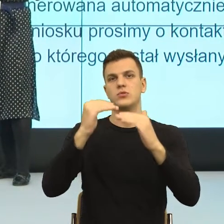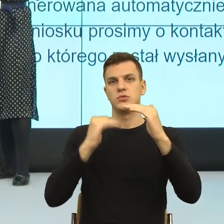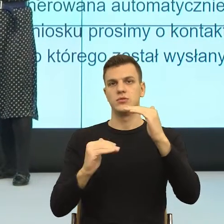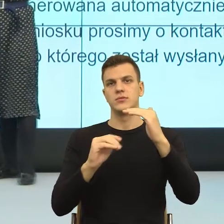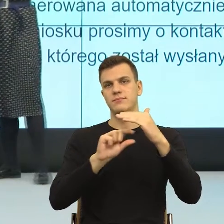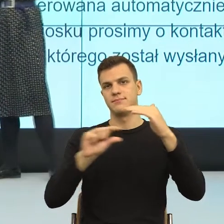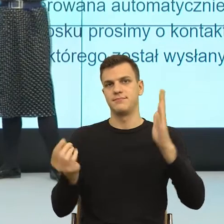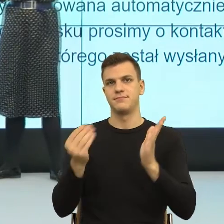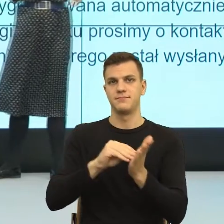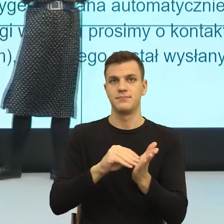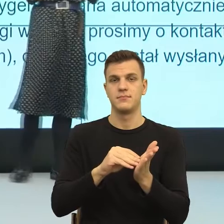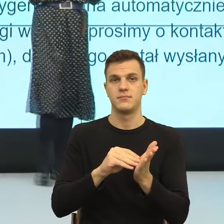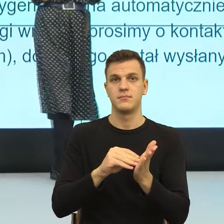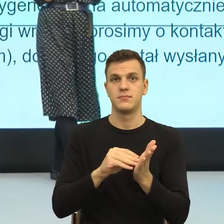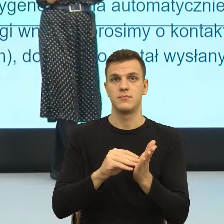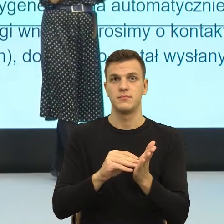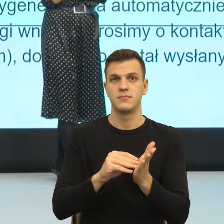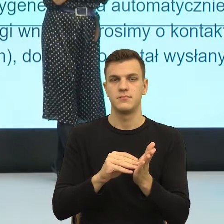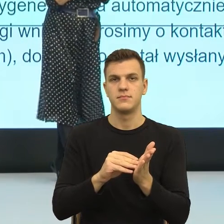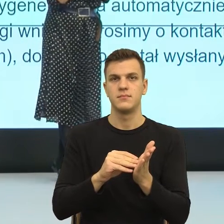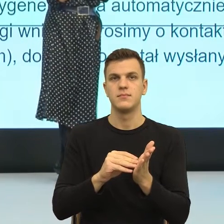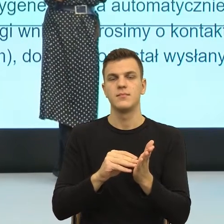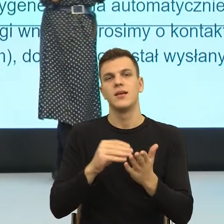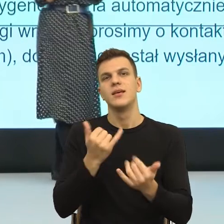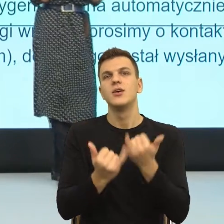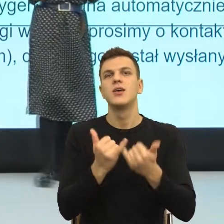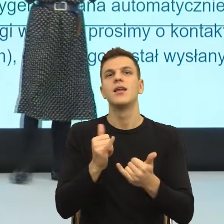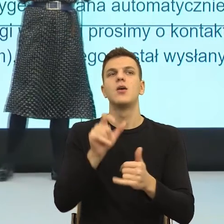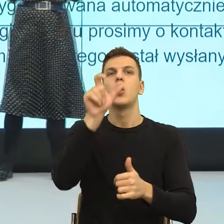Gdybym ja miała wskazać taki największy błąd w języku urzędowym,